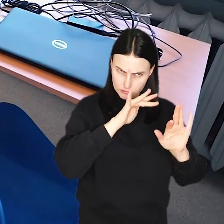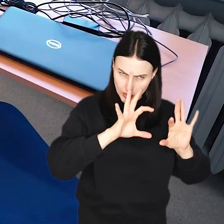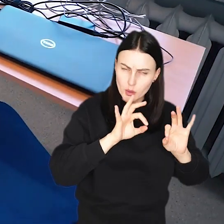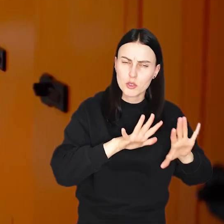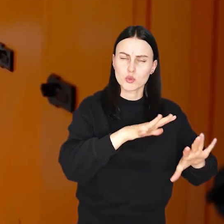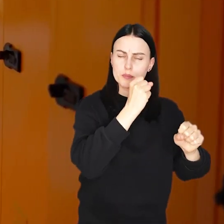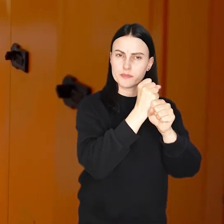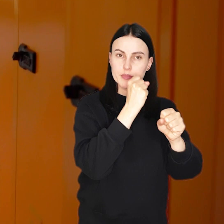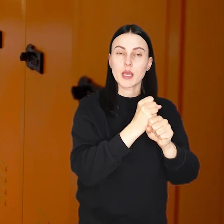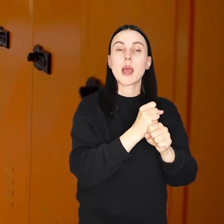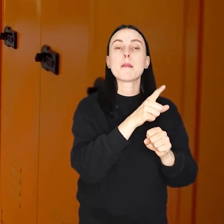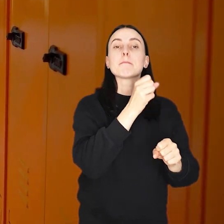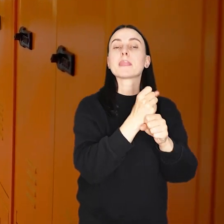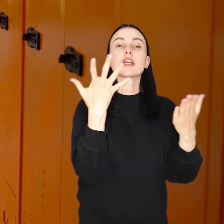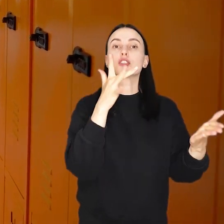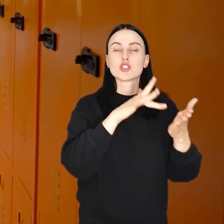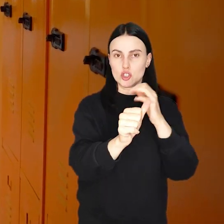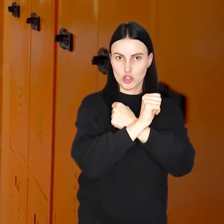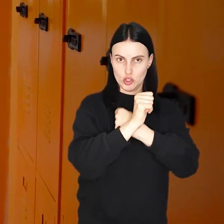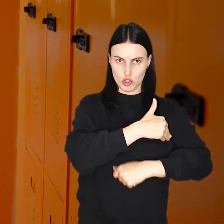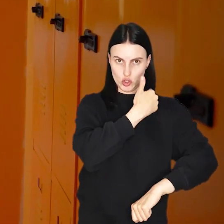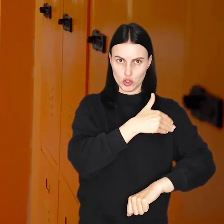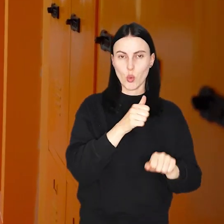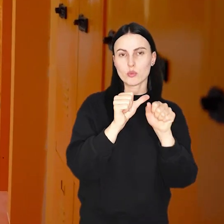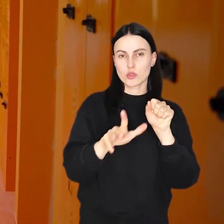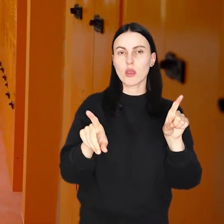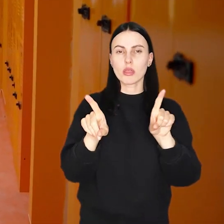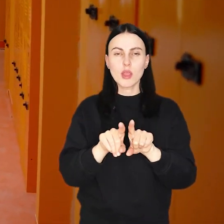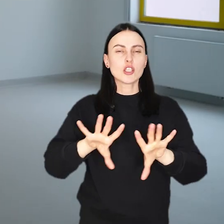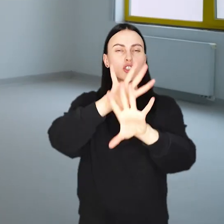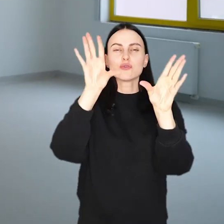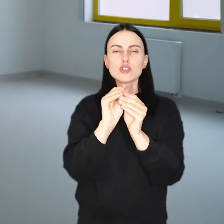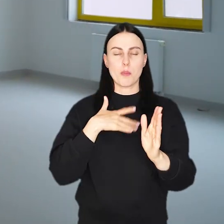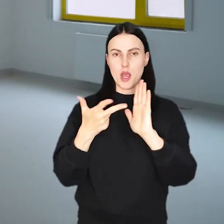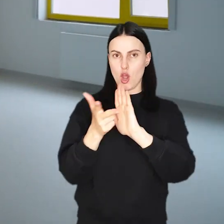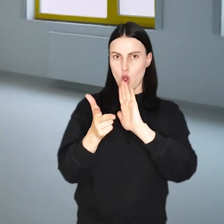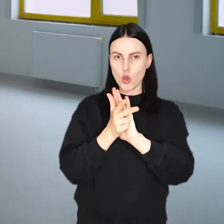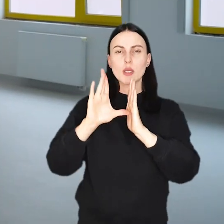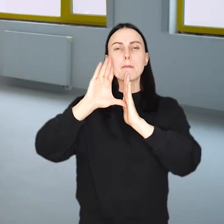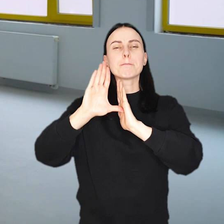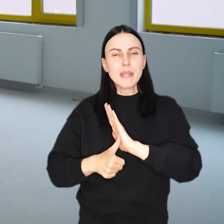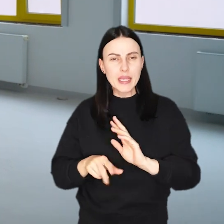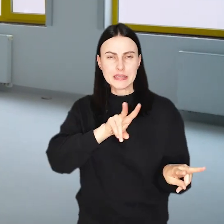W tym roku prace prowadzone będą w 60 szkołach i przedszkolach oraz we wszystkich osiemnastu miejskich żłobkach.